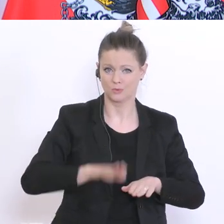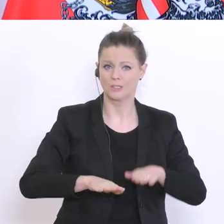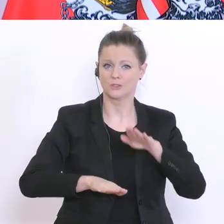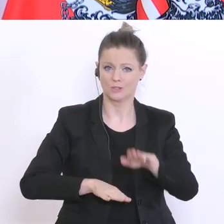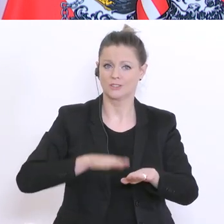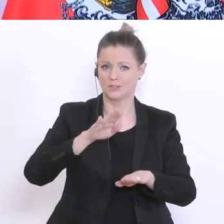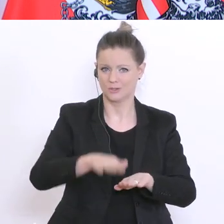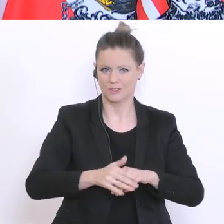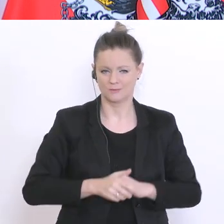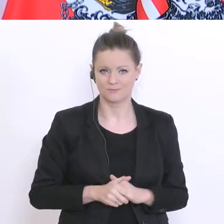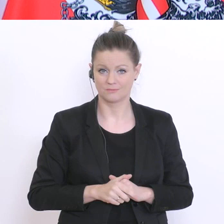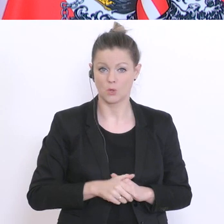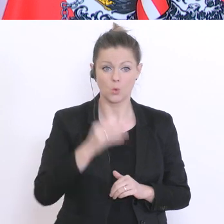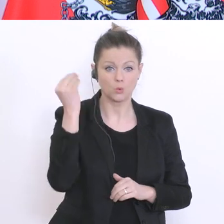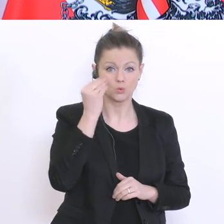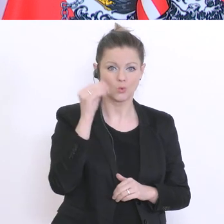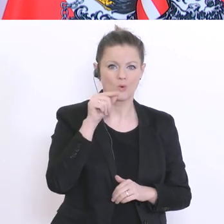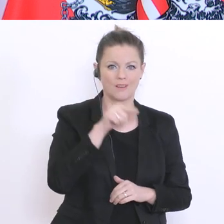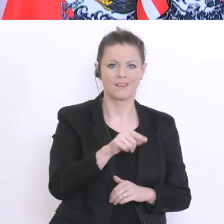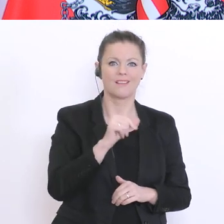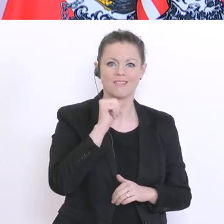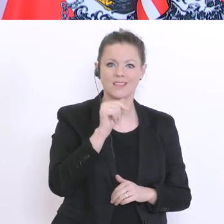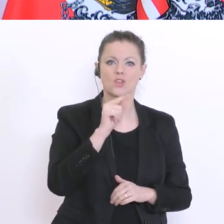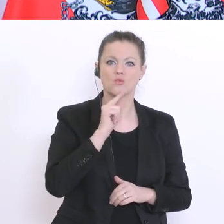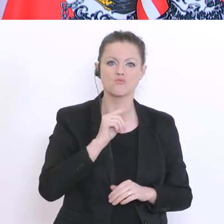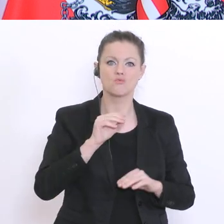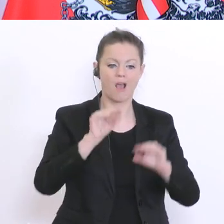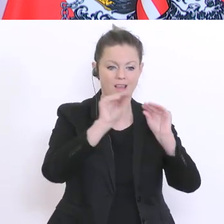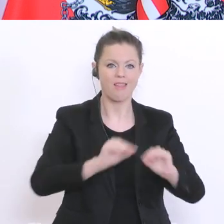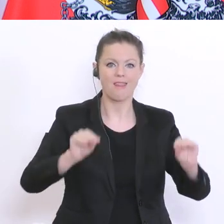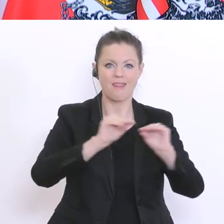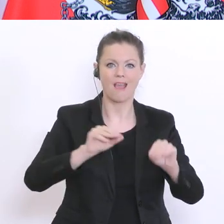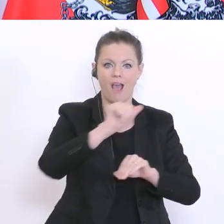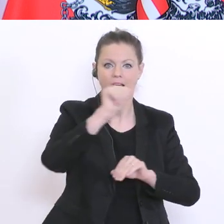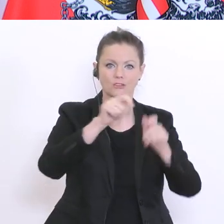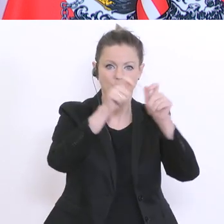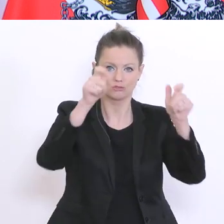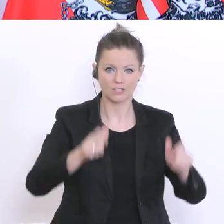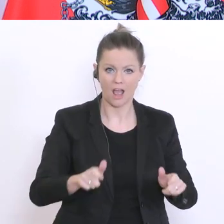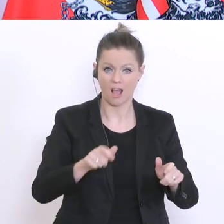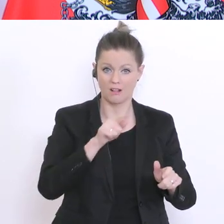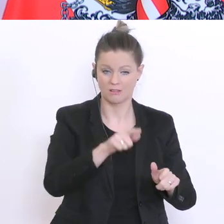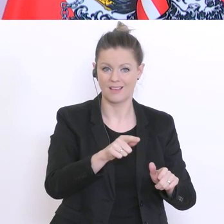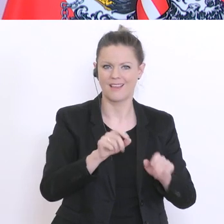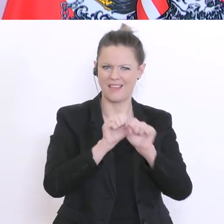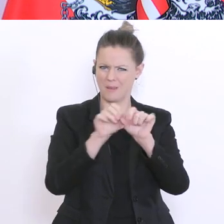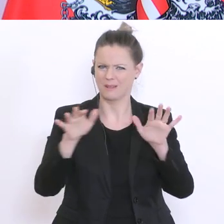nur Lehranstalt, wie es im Epidemiegesetz heißt, sondern auch ein sozialer Ort, ein sozialer Ort,